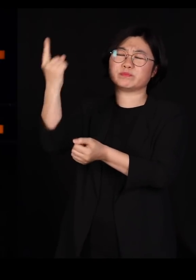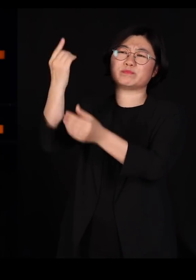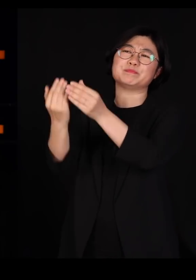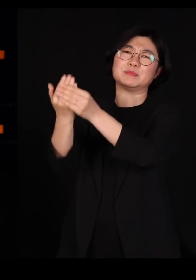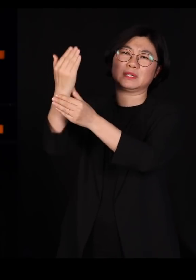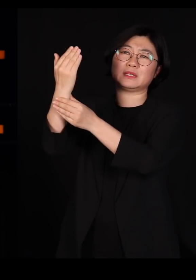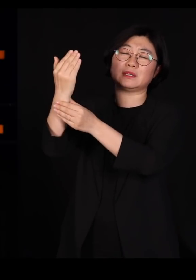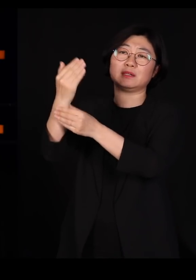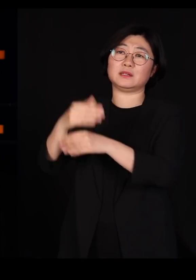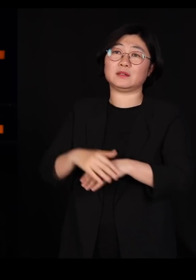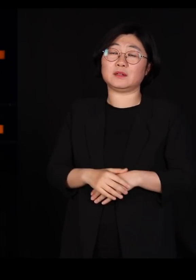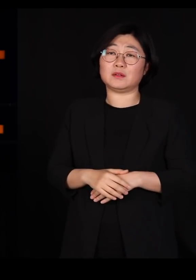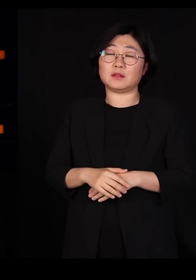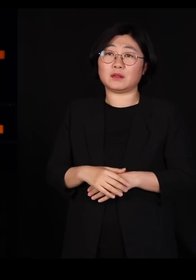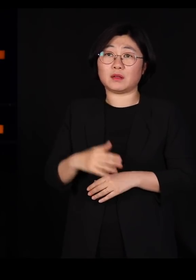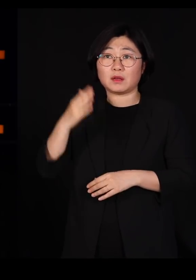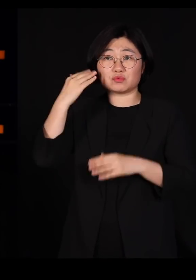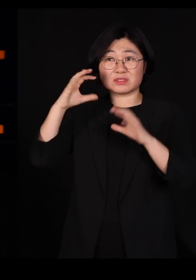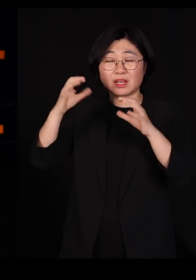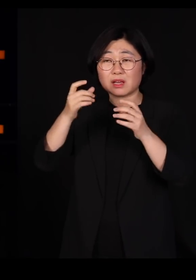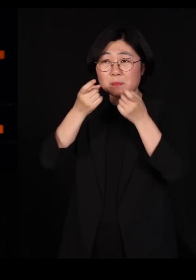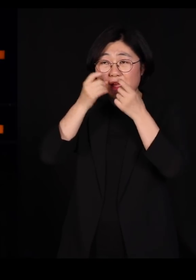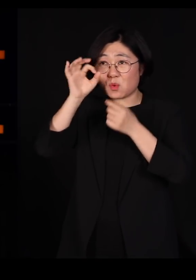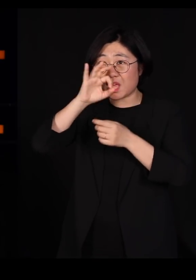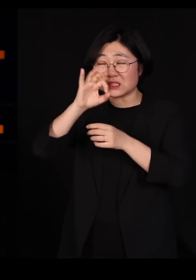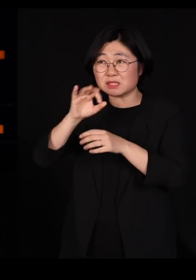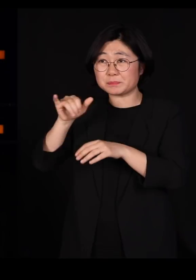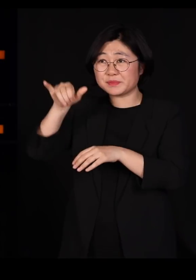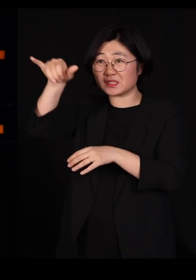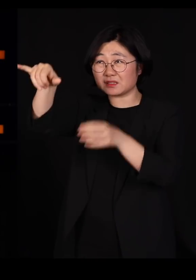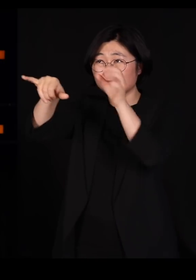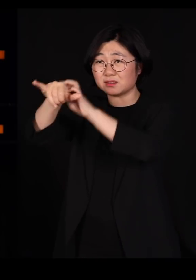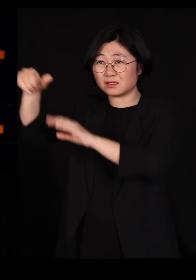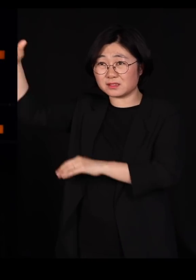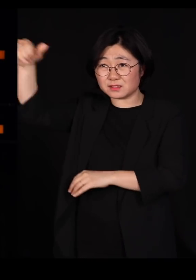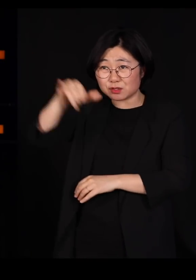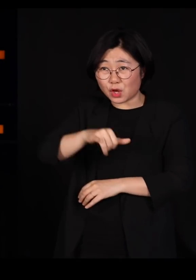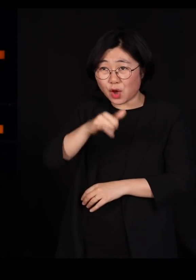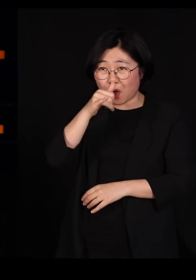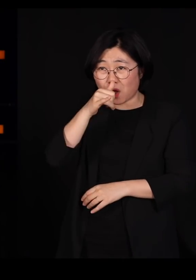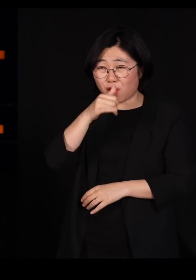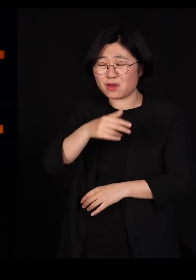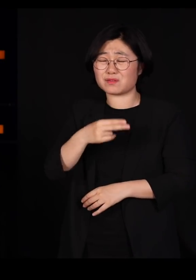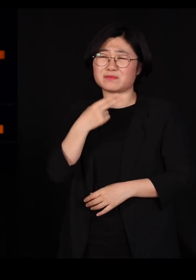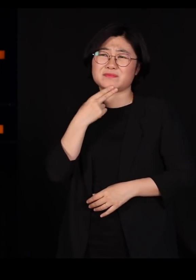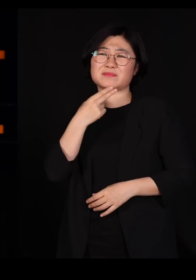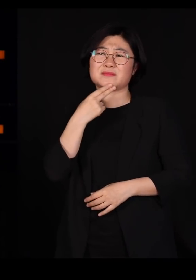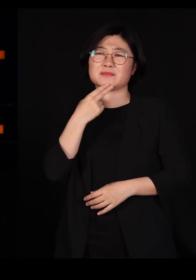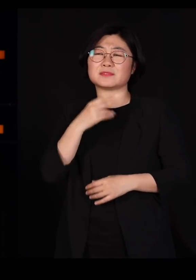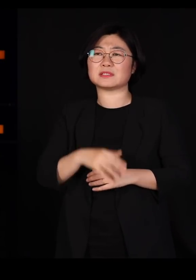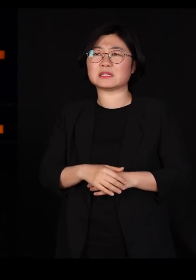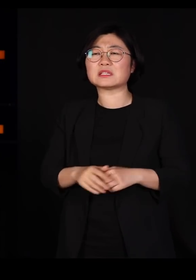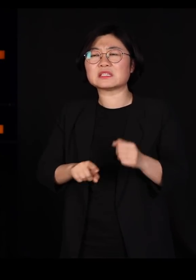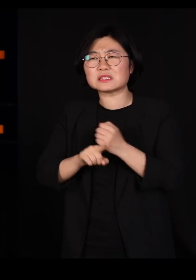우리나라 멧돼지들이 비행기 타고 거길 다녀오셨나요? 그럴 일은 없죠 사람이 옮긴 거고요